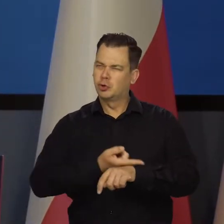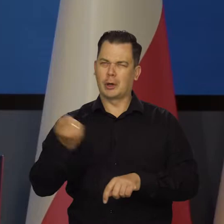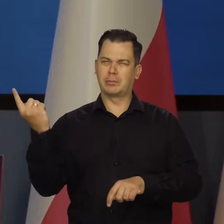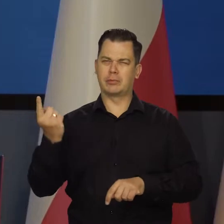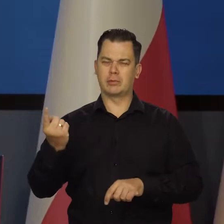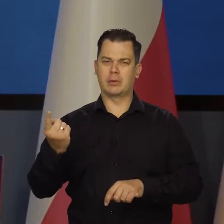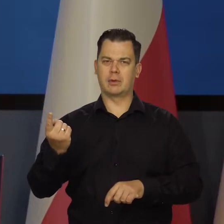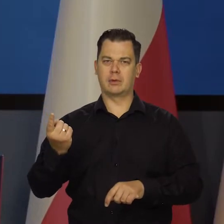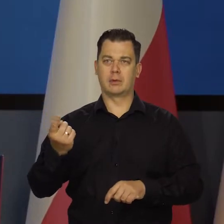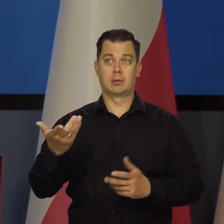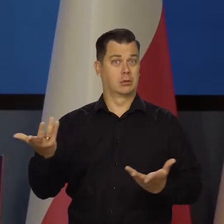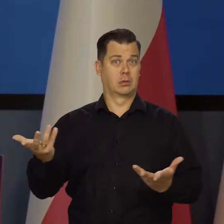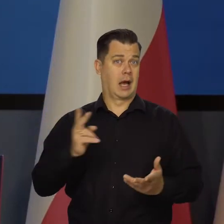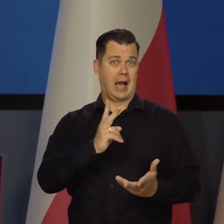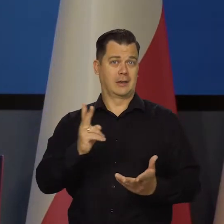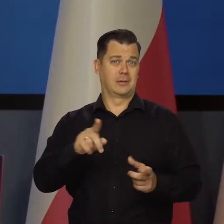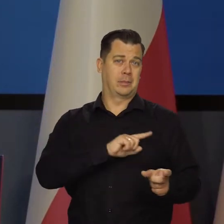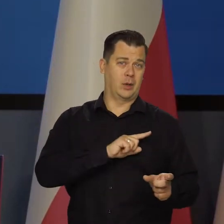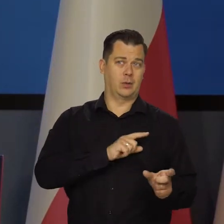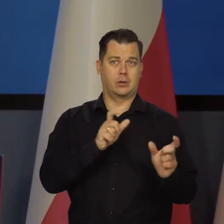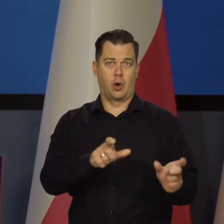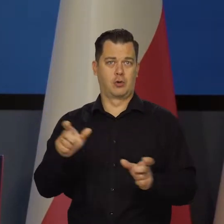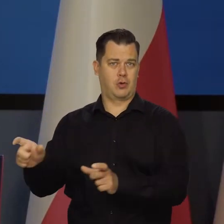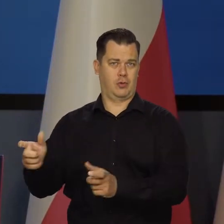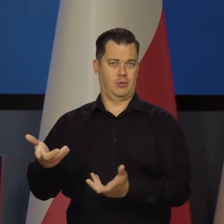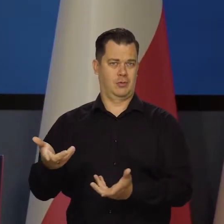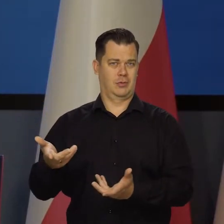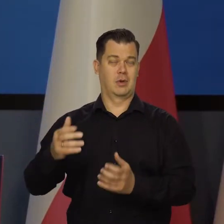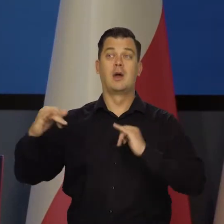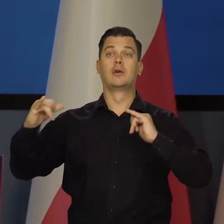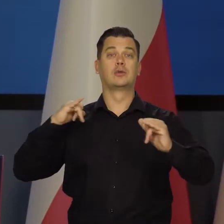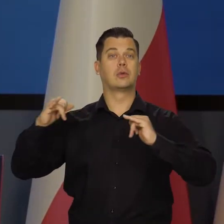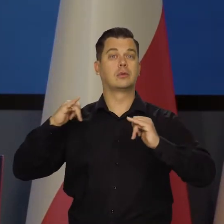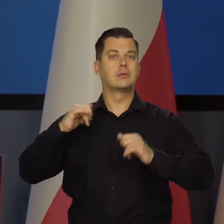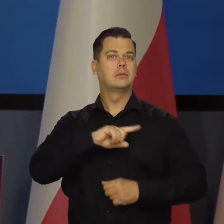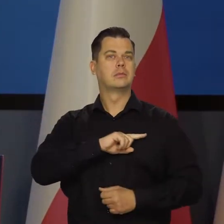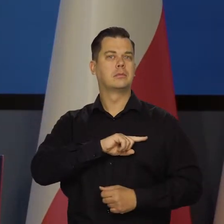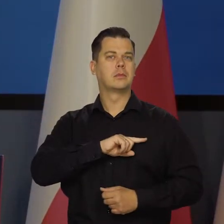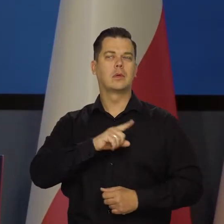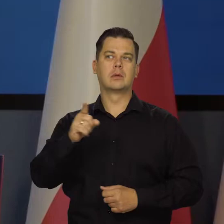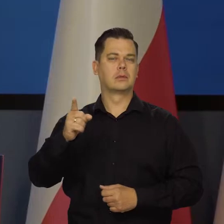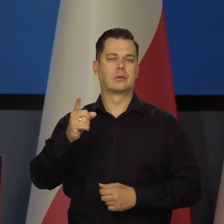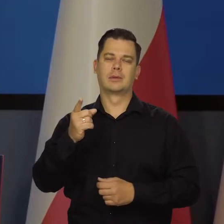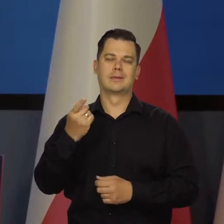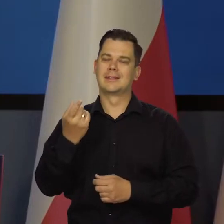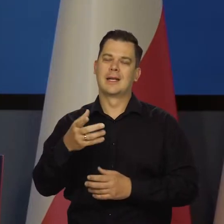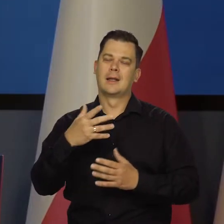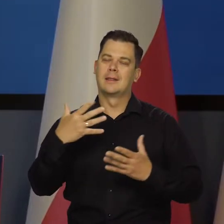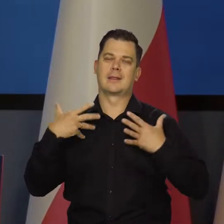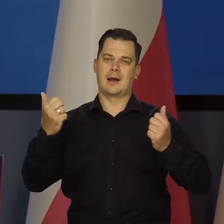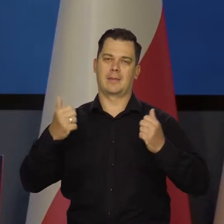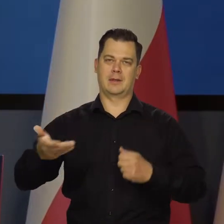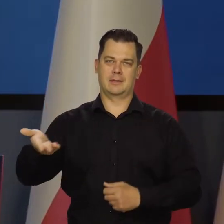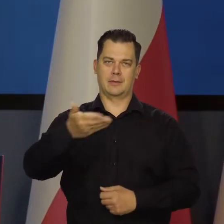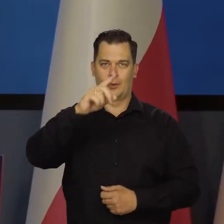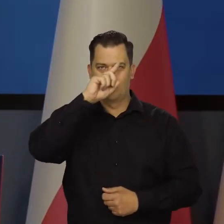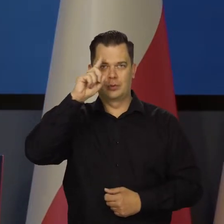Nie każdy pilnuje swojego. Rząd pilnuje, żeby nie było zbyt dramatycznej sytuacji dla różnych grup społecznych,